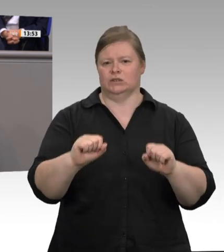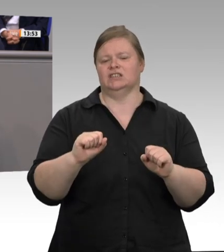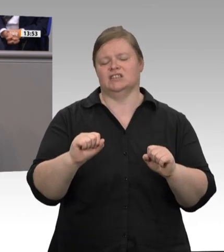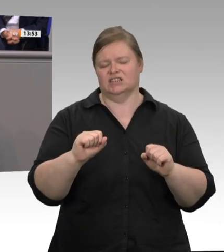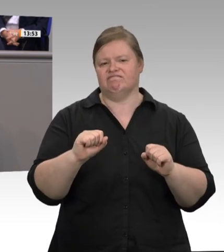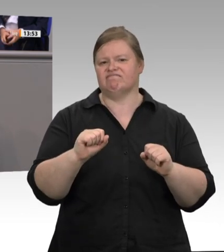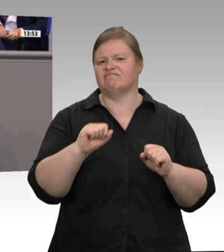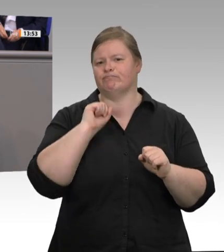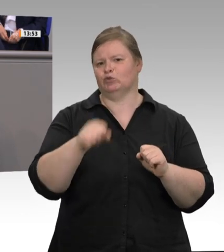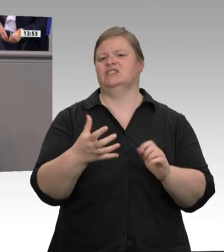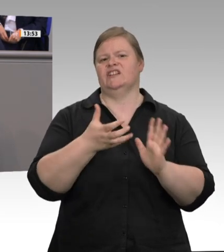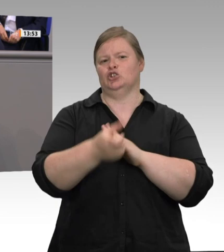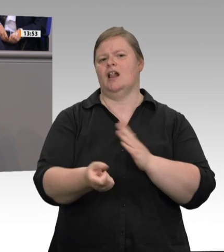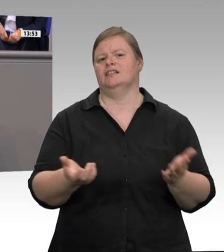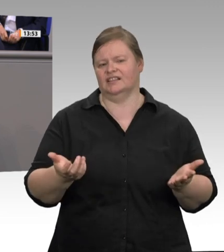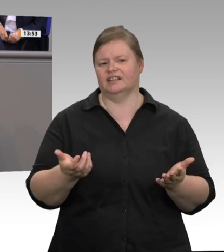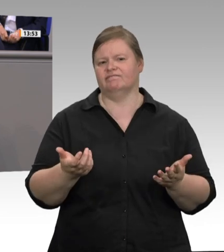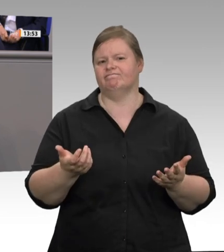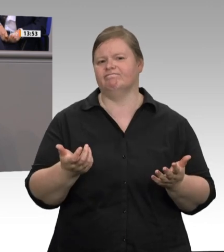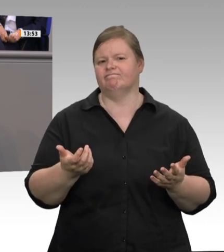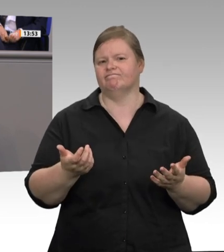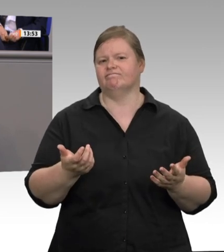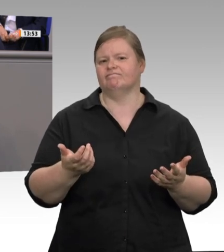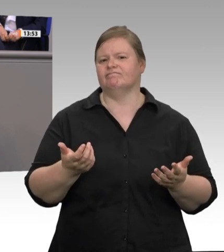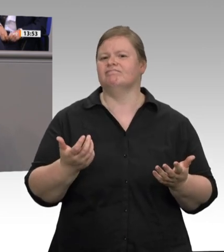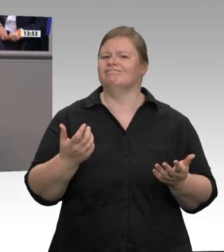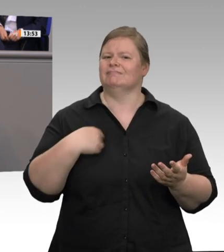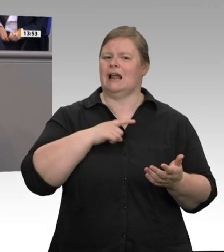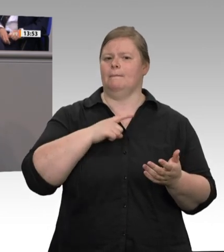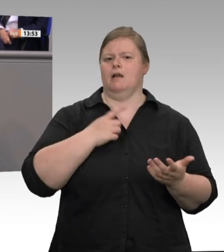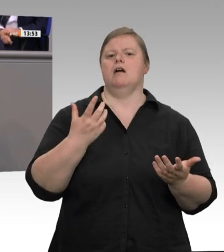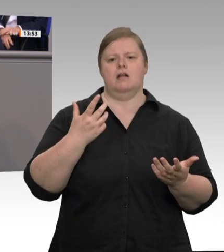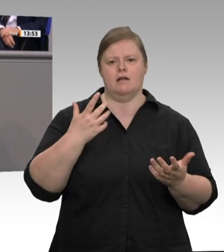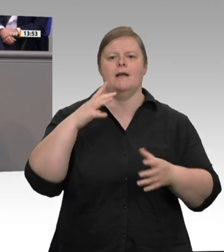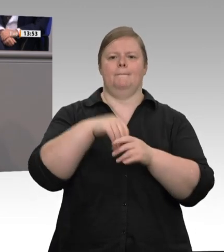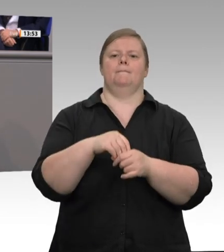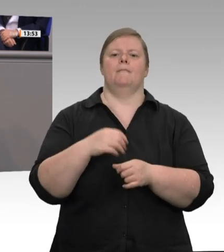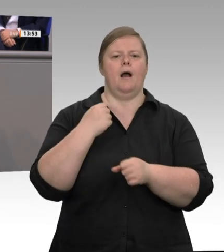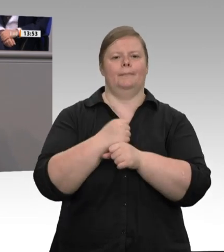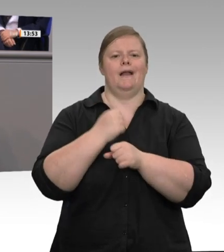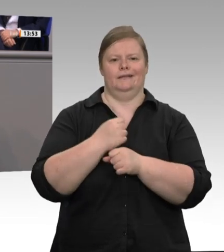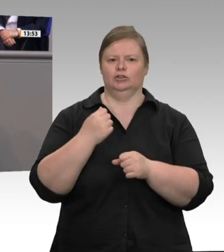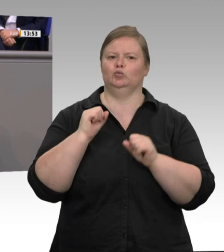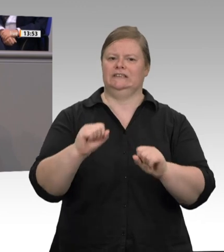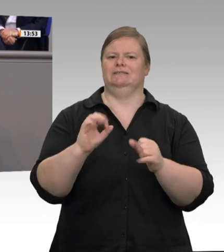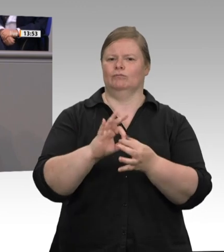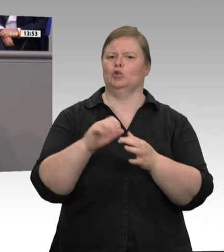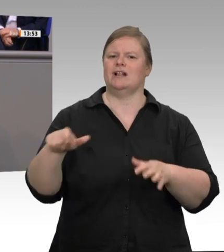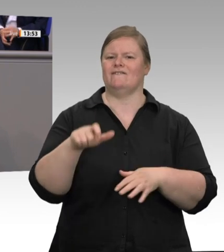kontrollieren solle. In 26 der 30 Betriebe wurden gravierende Mängel beim Arbeitsschutz